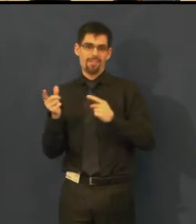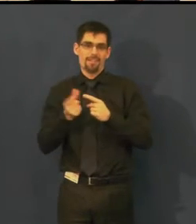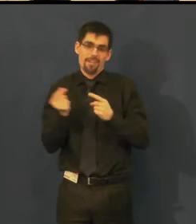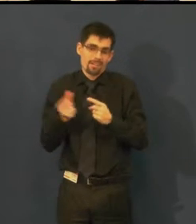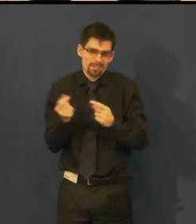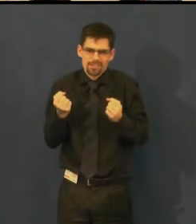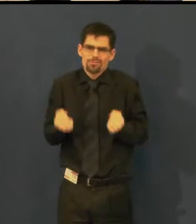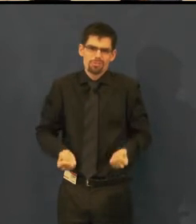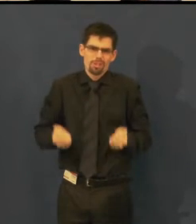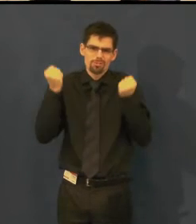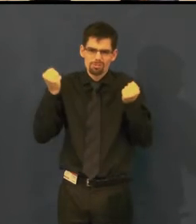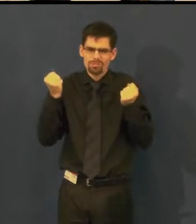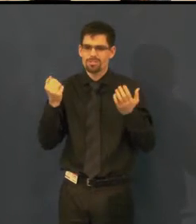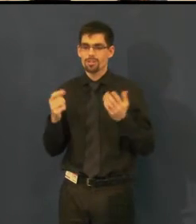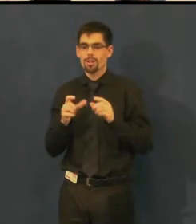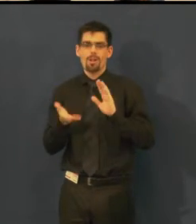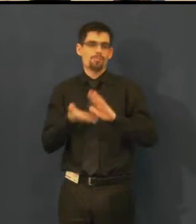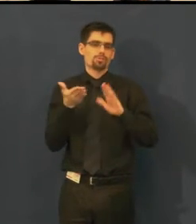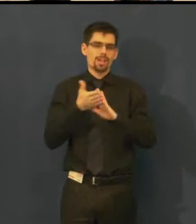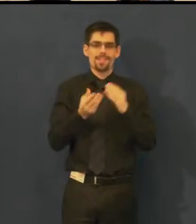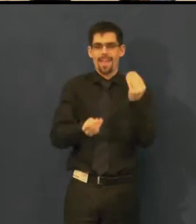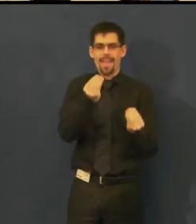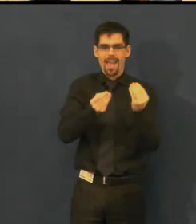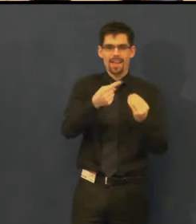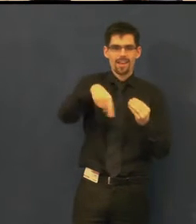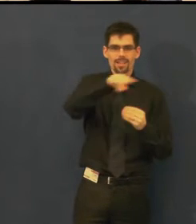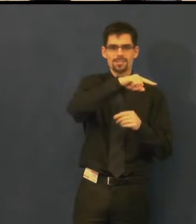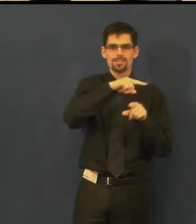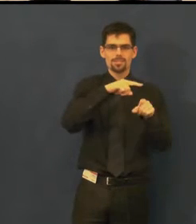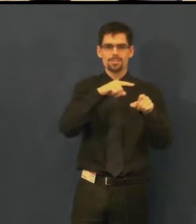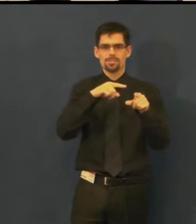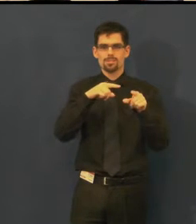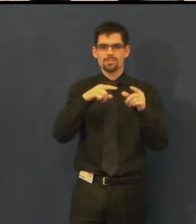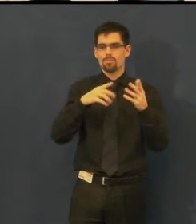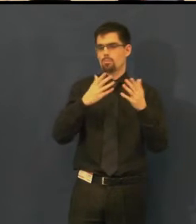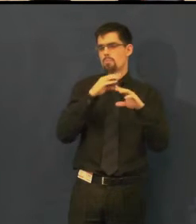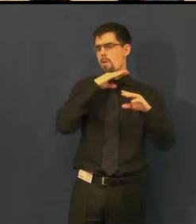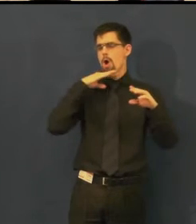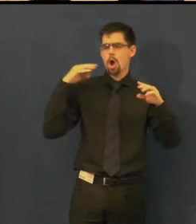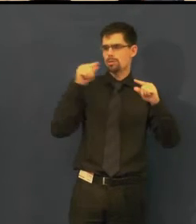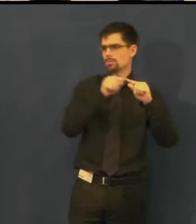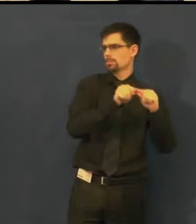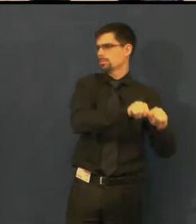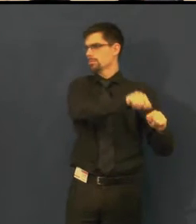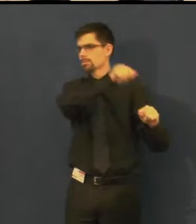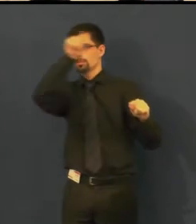že když se podaří třeba hercům lehce přeskočit dopředu, dozadu,